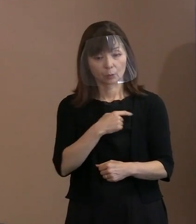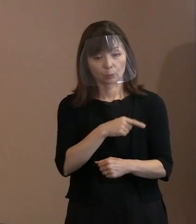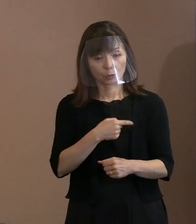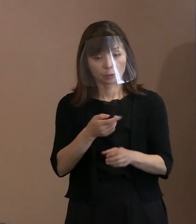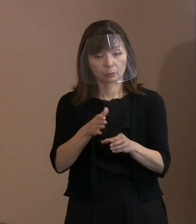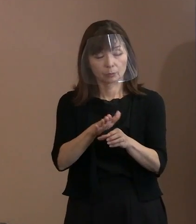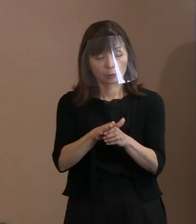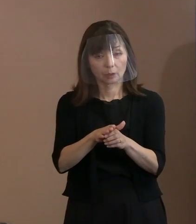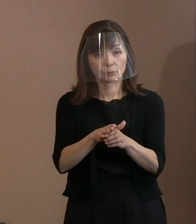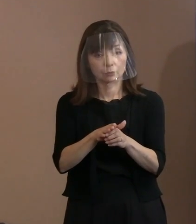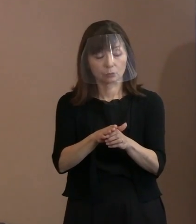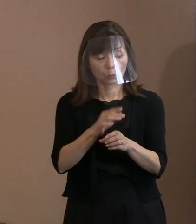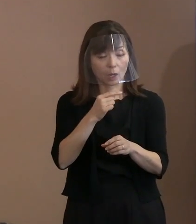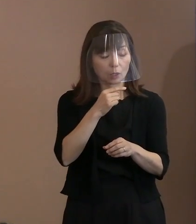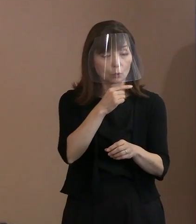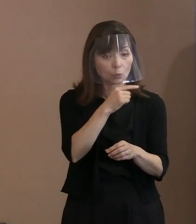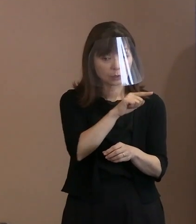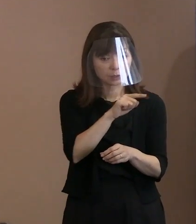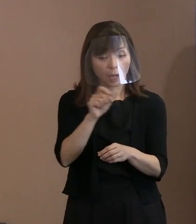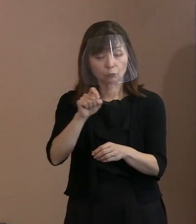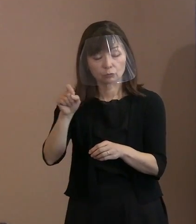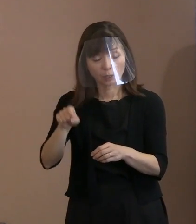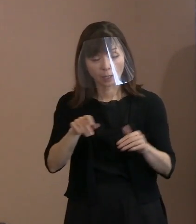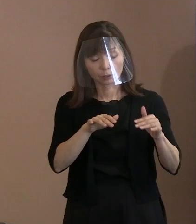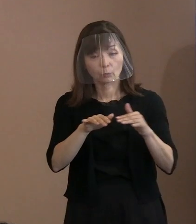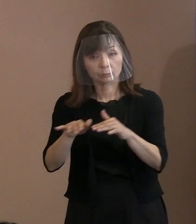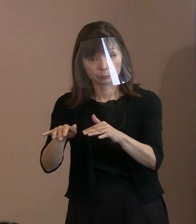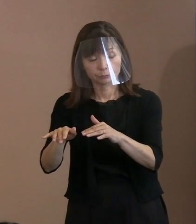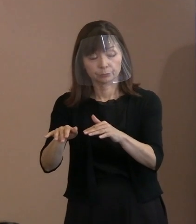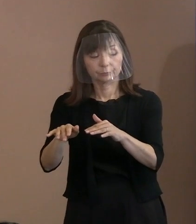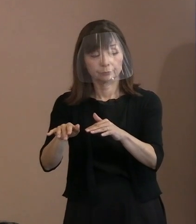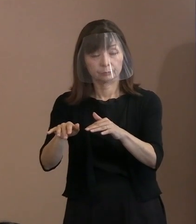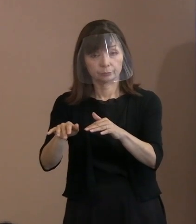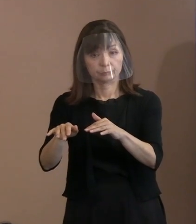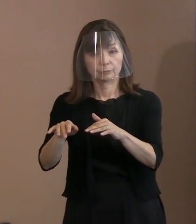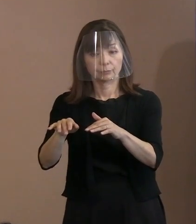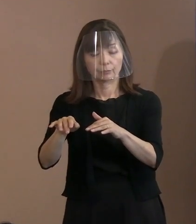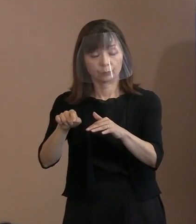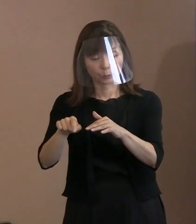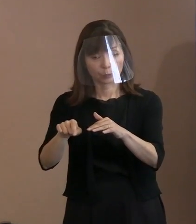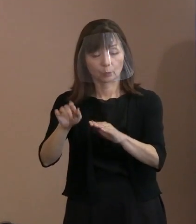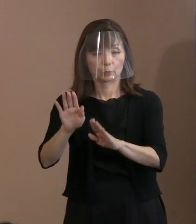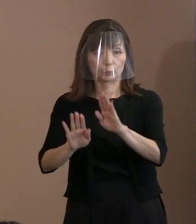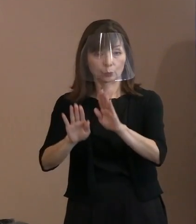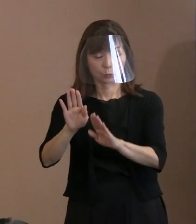という､この数文字で書いてある事態ですね｡